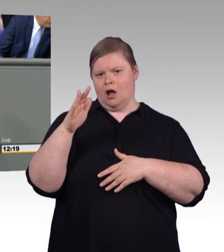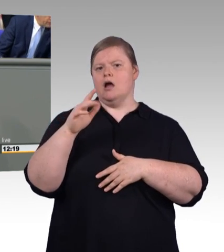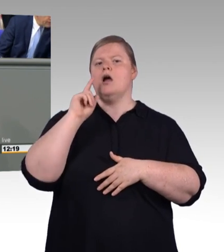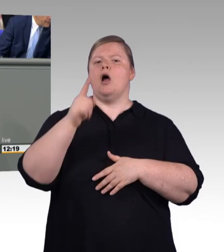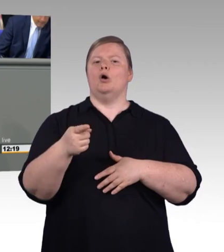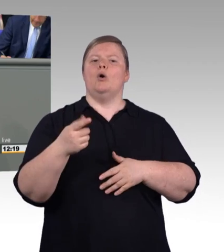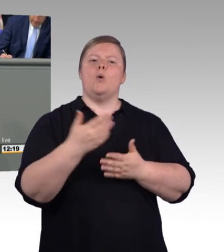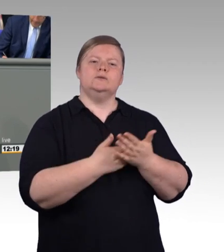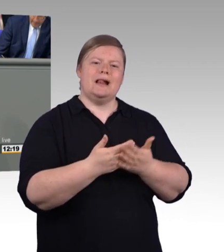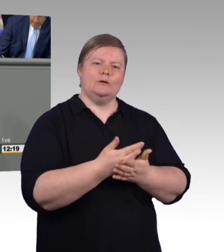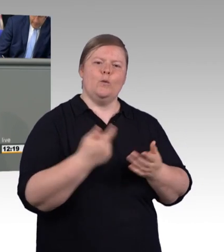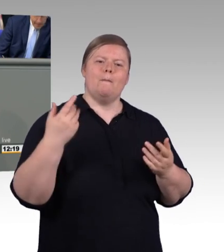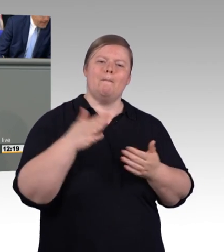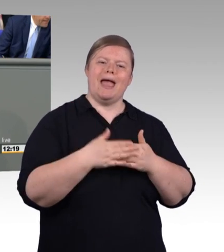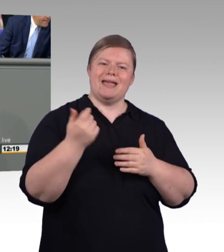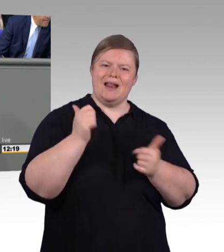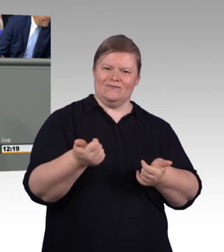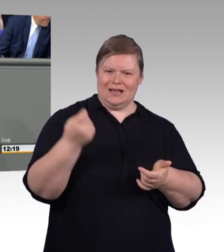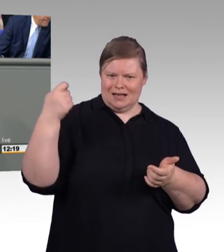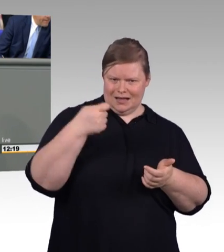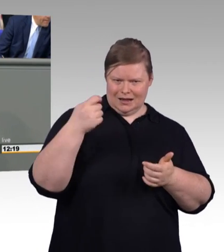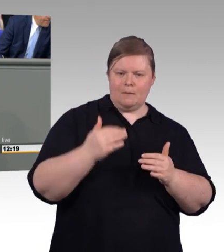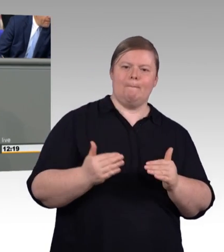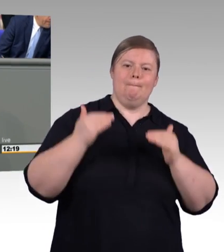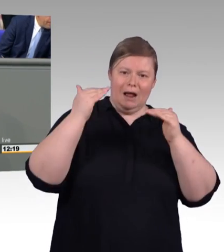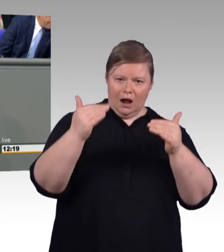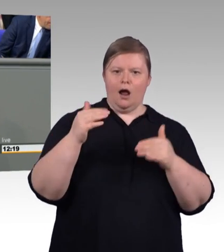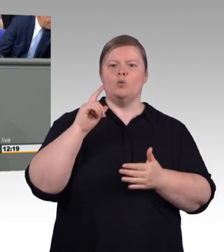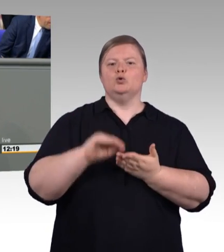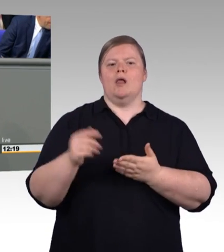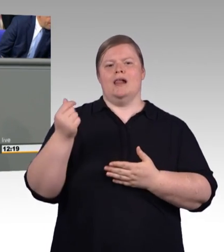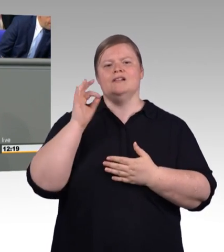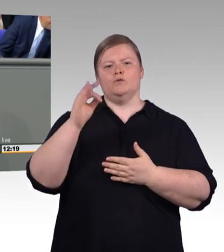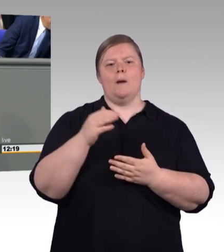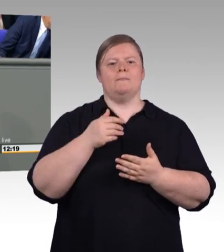und werden in der zweiten Jahreshälfte für alle die, die Meister oder Techniker werden wollen im Rahmen der Aufstiegsfortbildung,